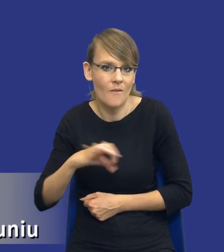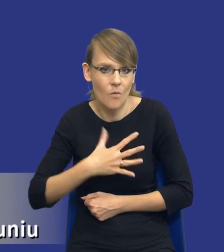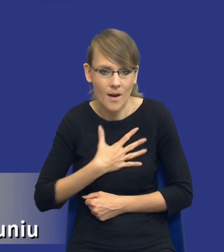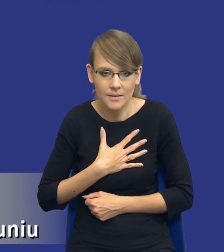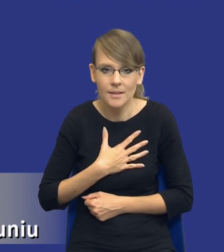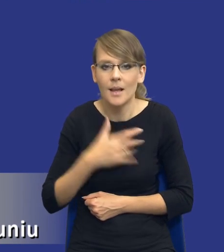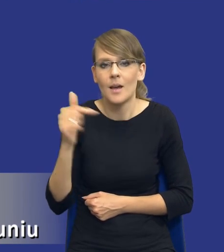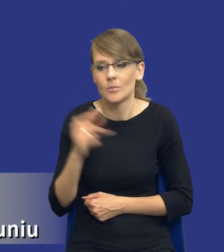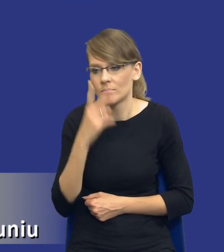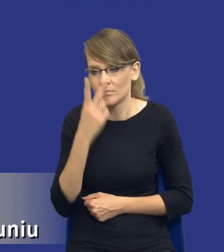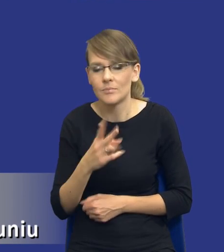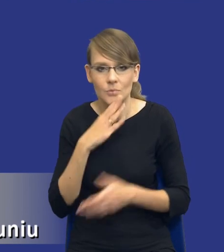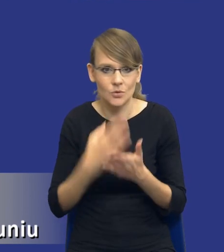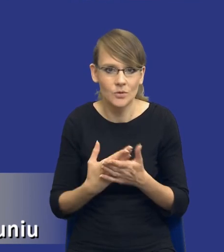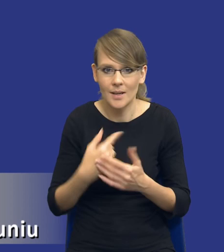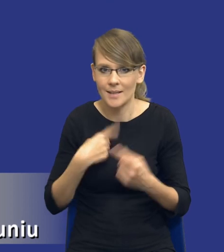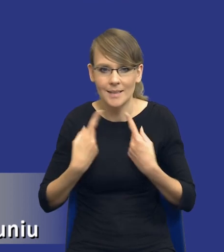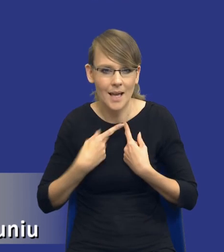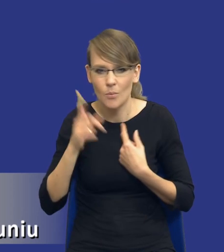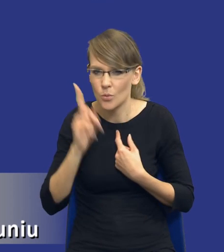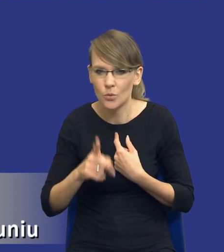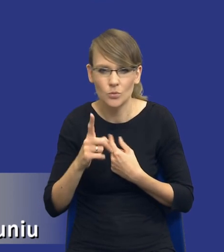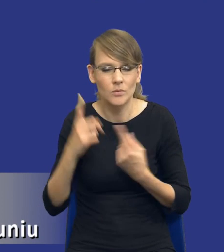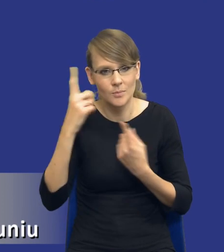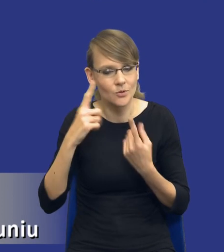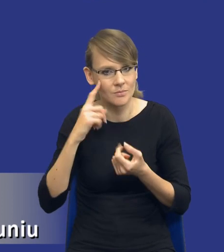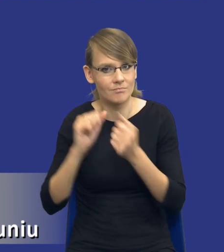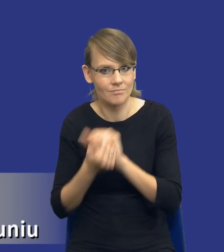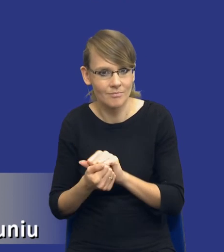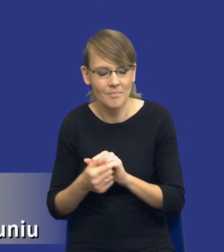się szczerze, sam musiałem troszeczkę zrewidować swoje poglądy, czytając ten